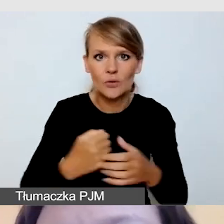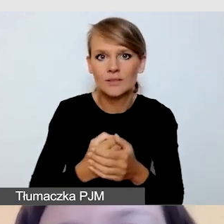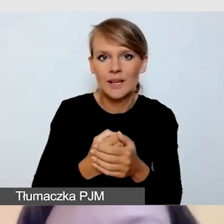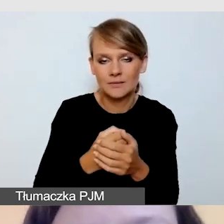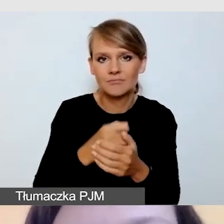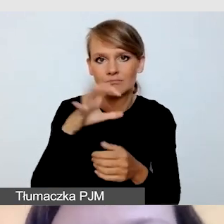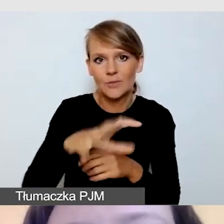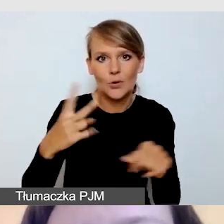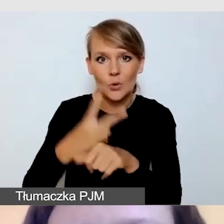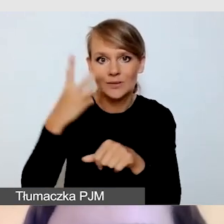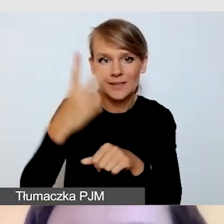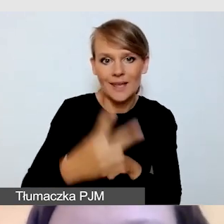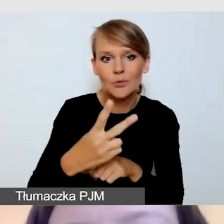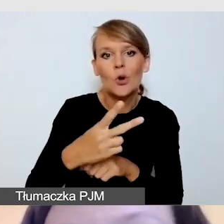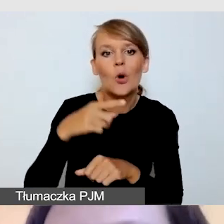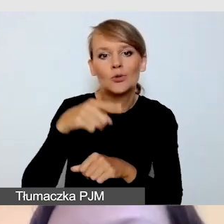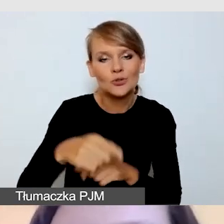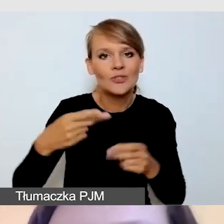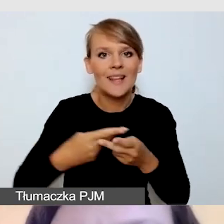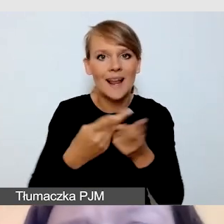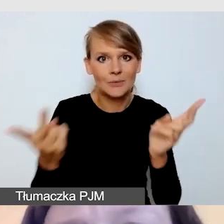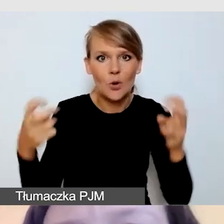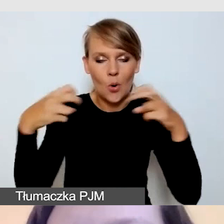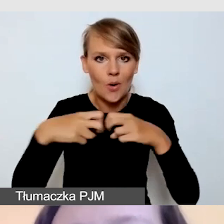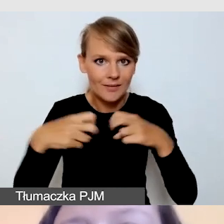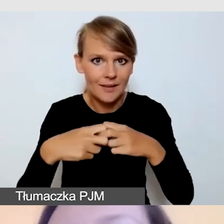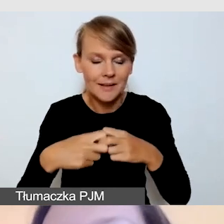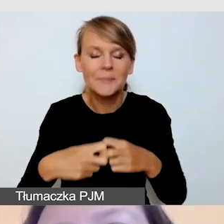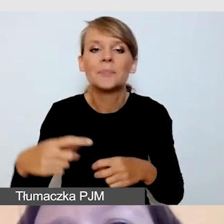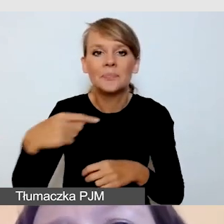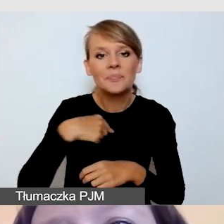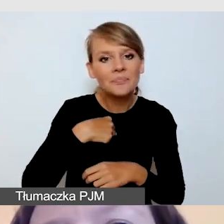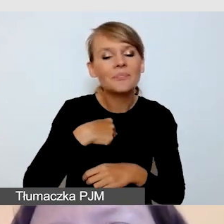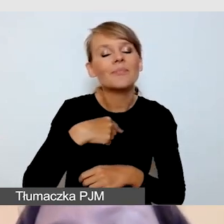do transmisji online. Skoncentruję się w swojej prezentacji